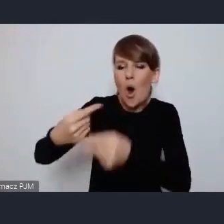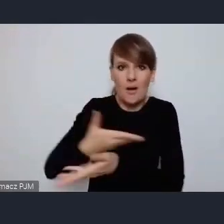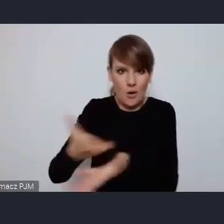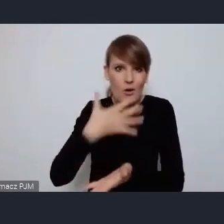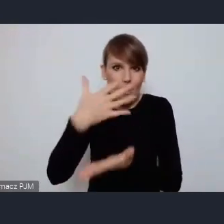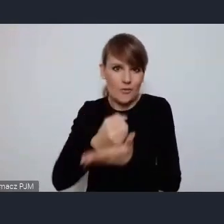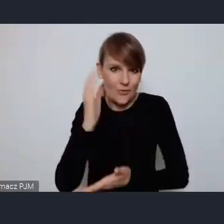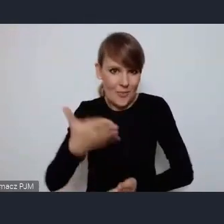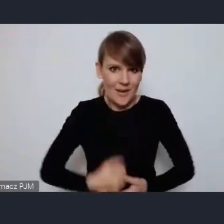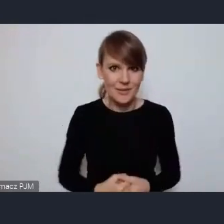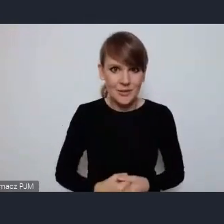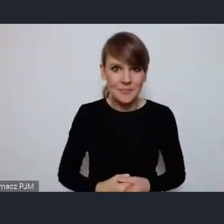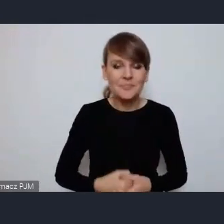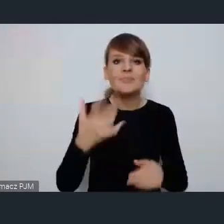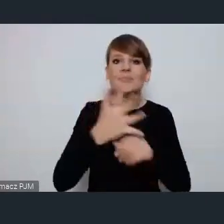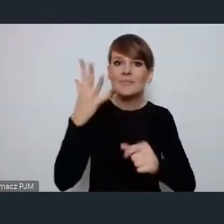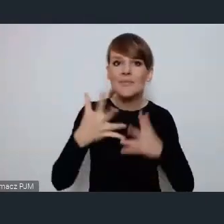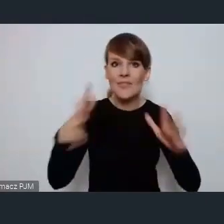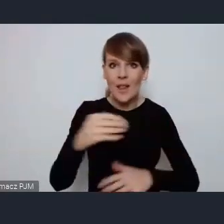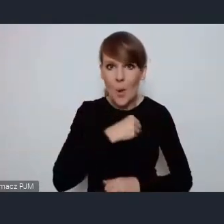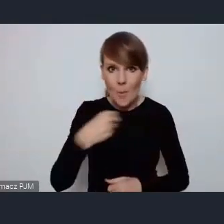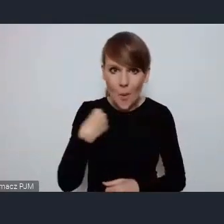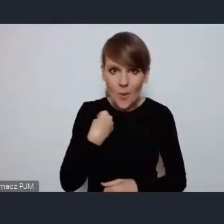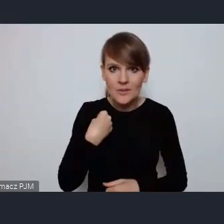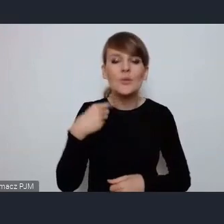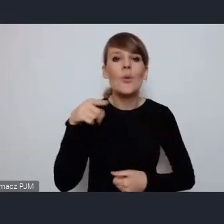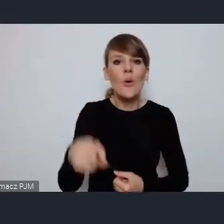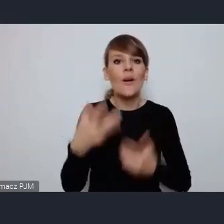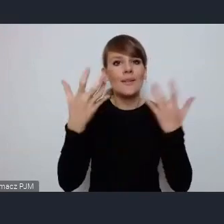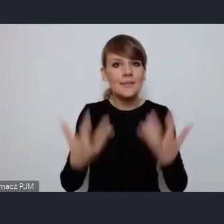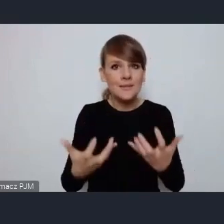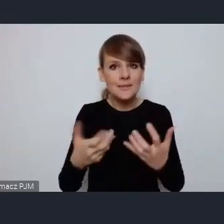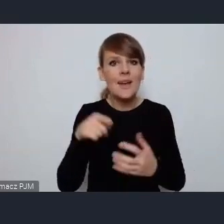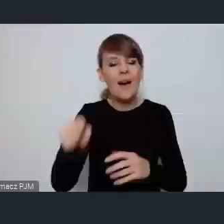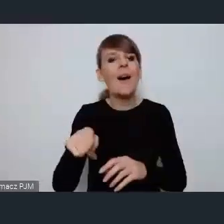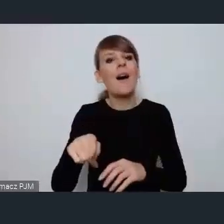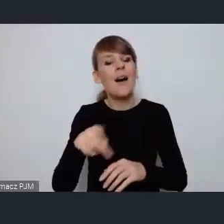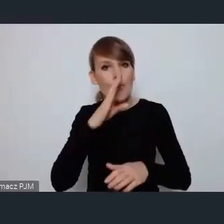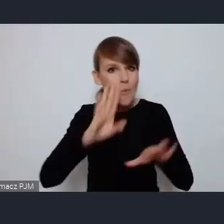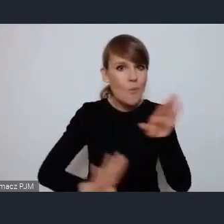Ostrów Wielkopolski chciałby na forum podzielić się, pokazać